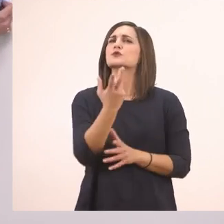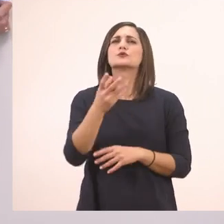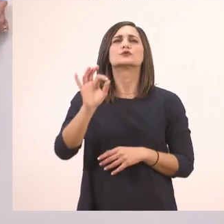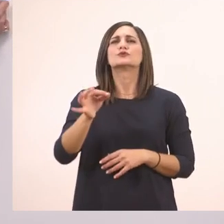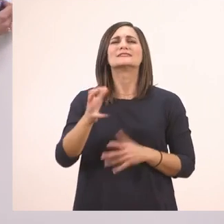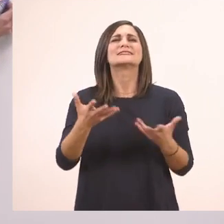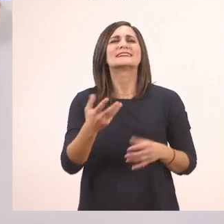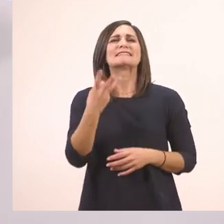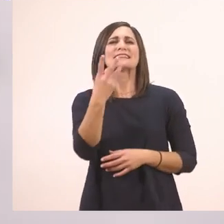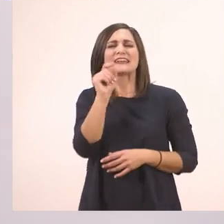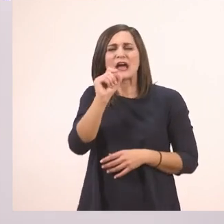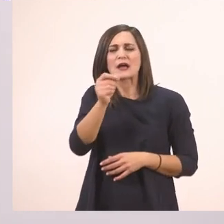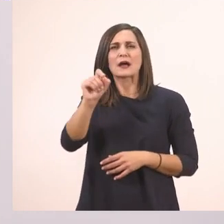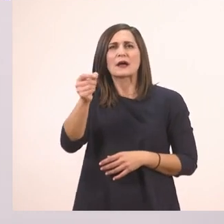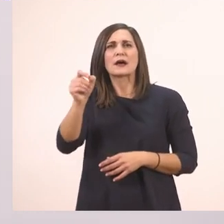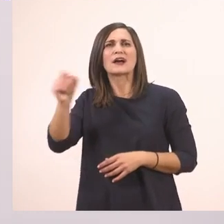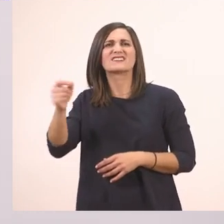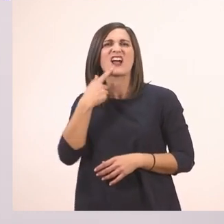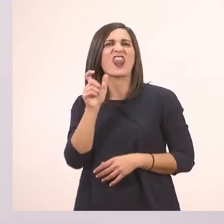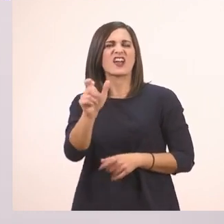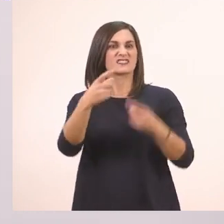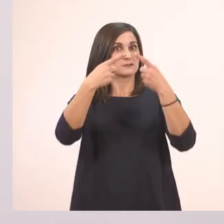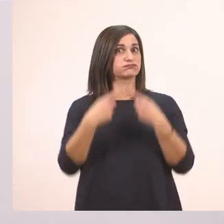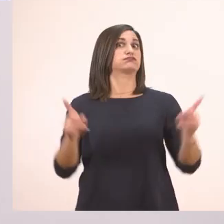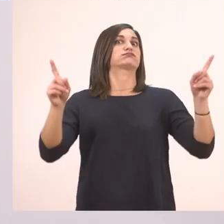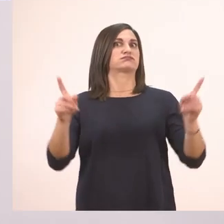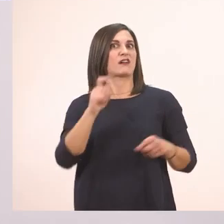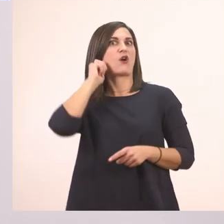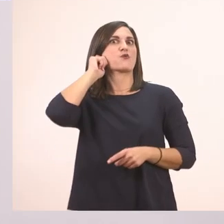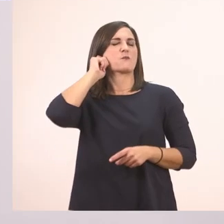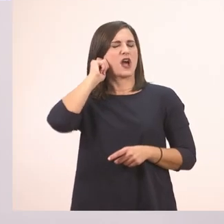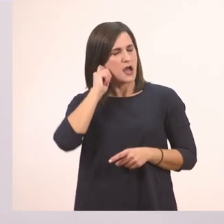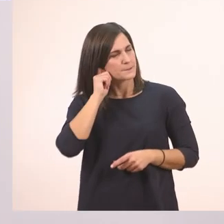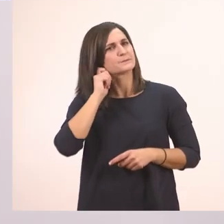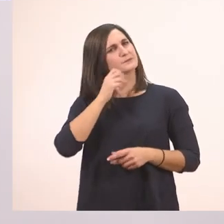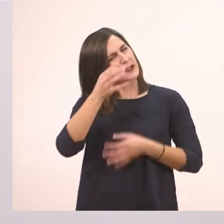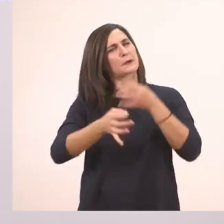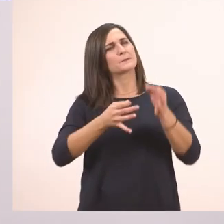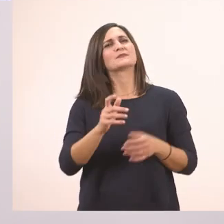Είναι λίγο δύσκολη λέξη. Πώς λέγεται αυτό το σημαδάκι; Αλλά θα σας το πώ λέγεται: